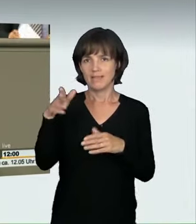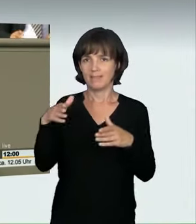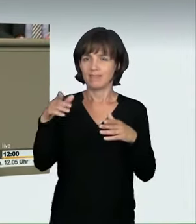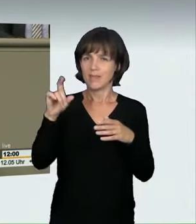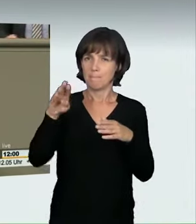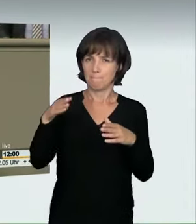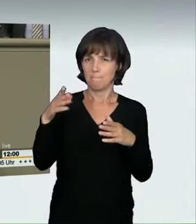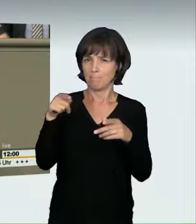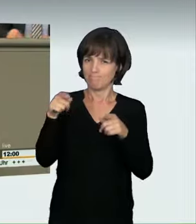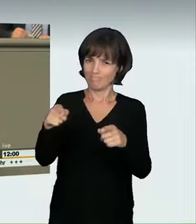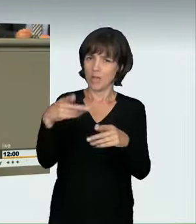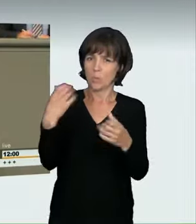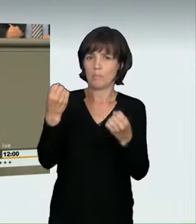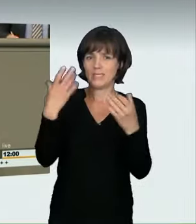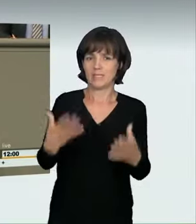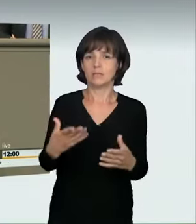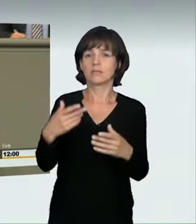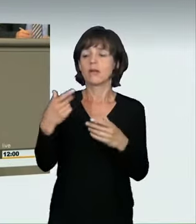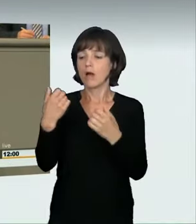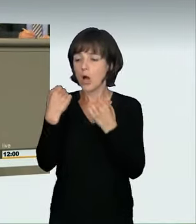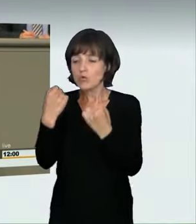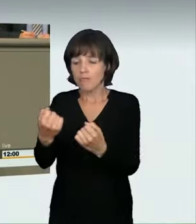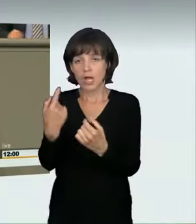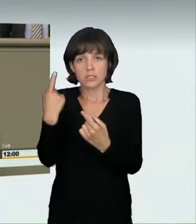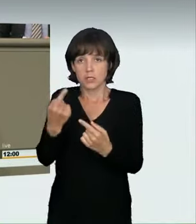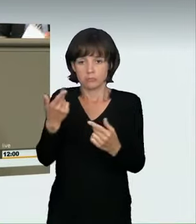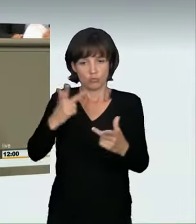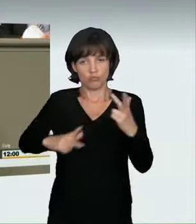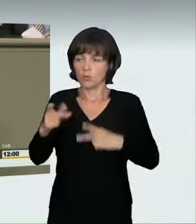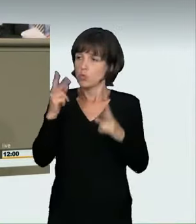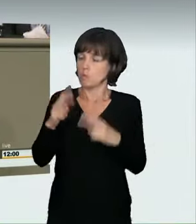Das sind lediglich zwei prominente Beispiele der letzten Wochen und Monate,